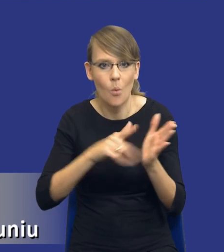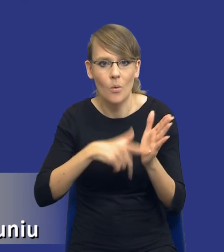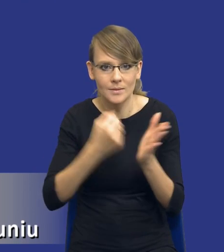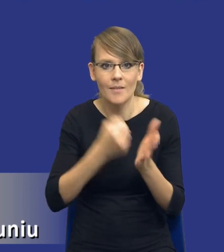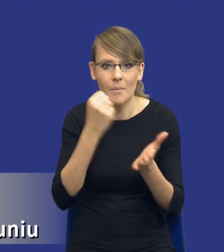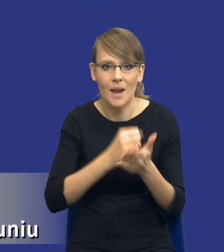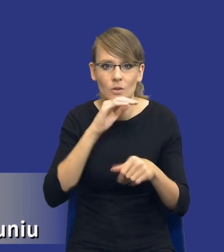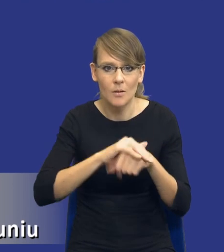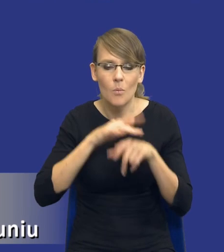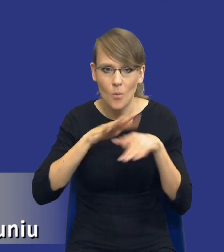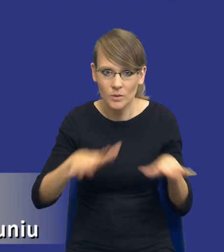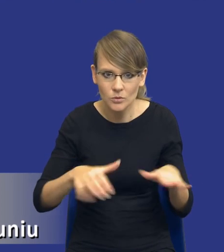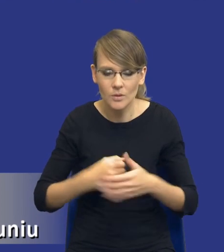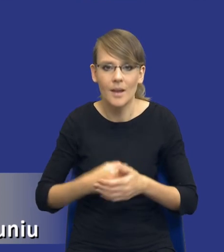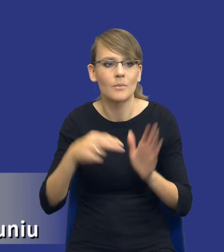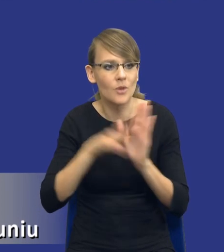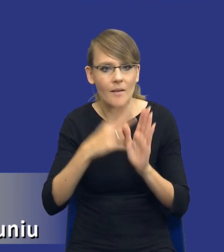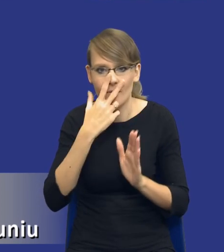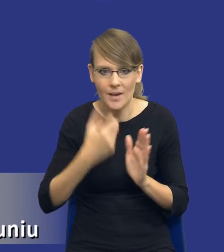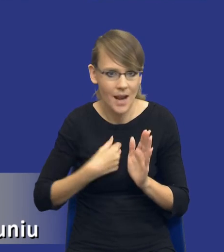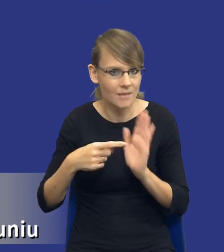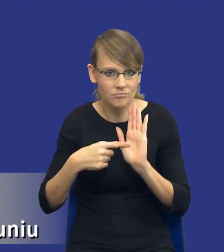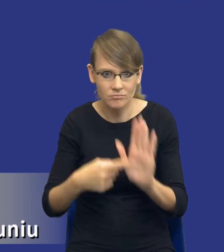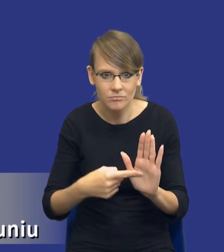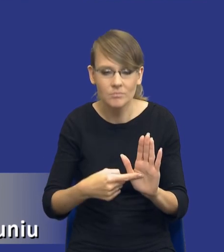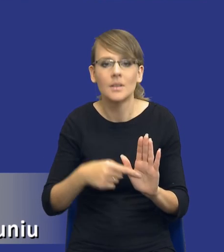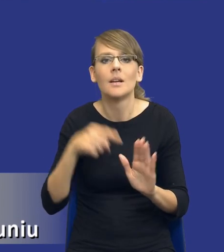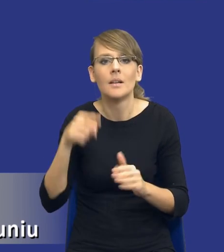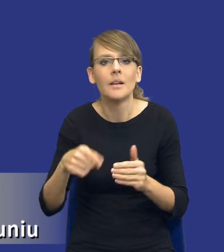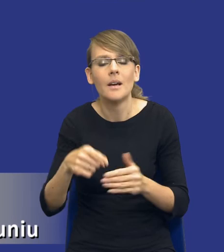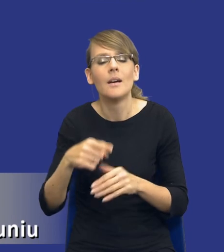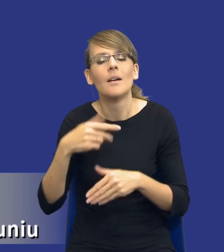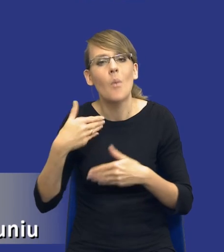publicznych i przepis wyraźnie wskazuje, że przed wszczęciem postępowania o udzielanie